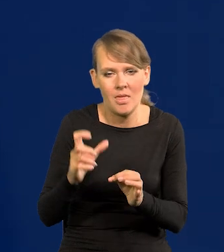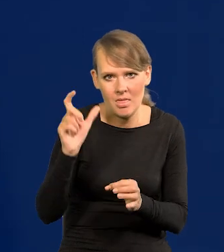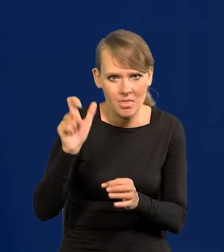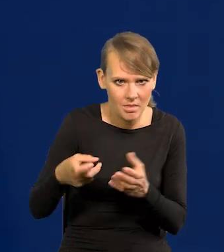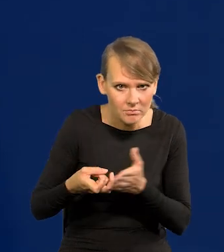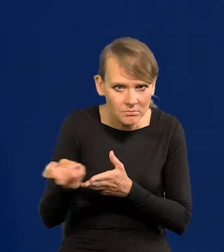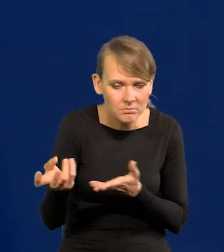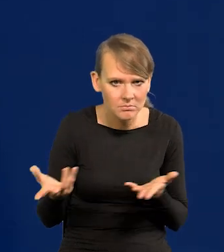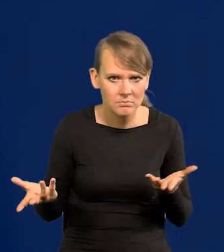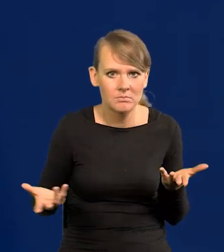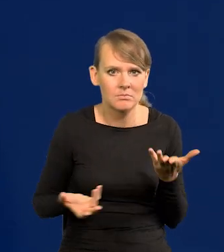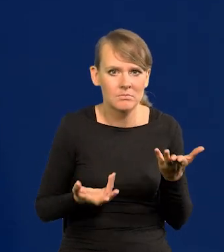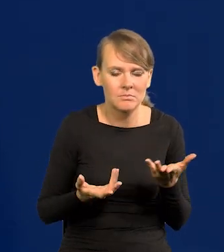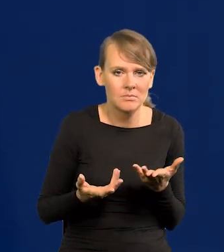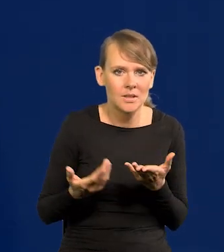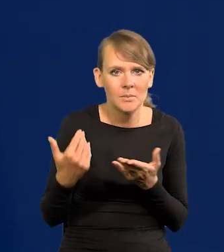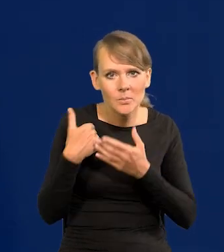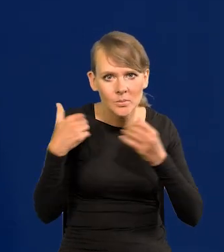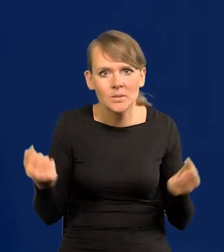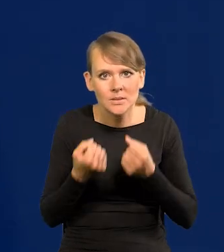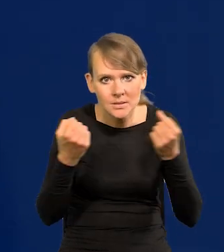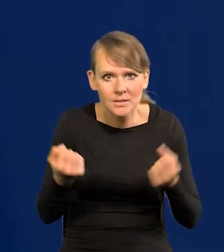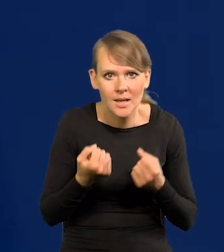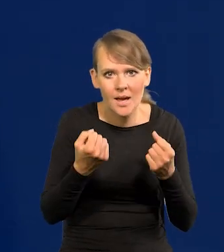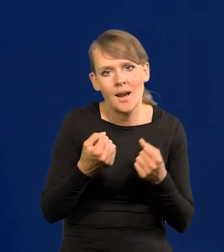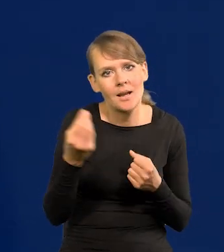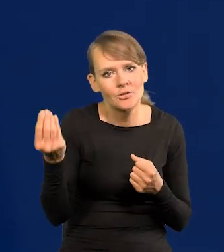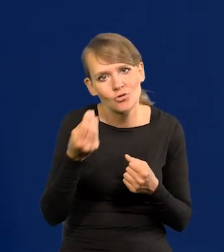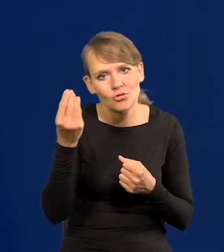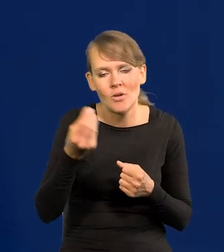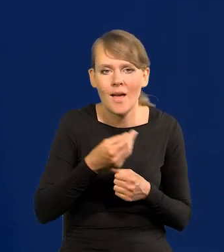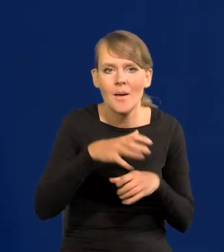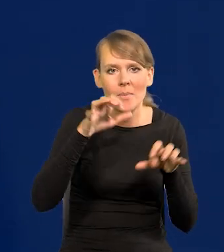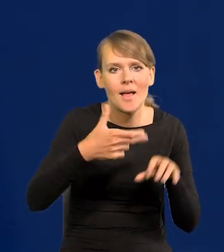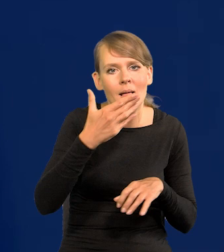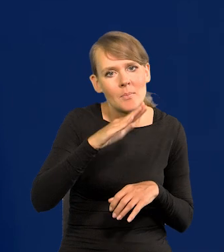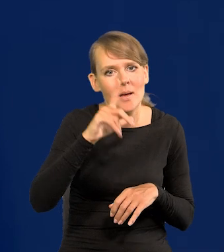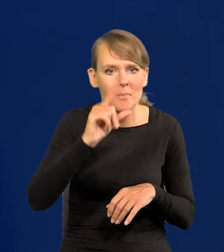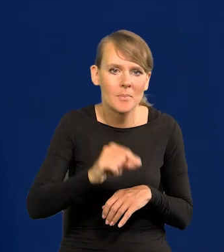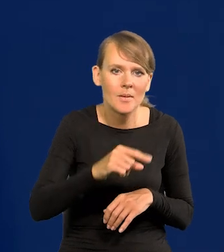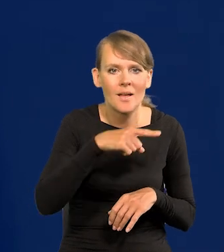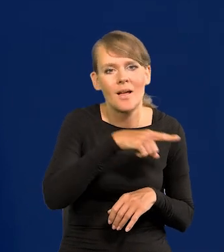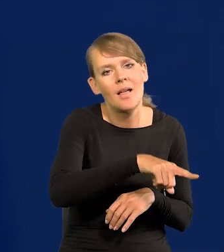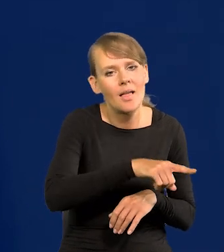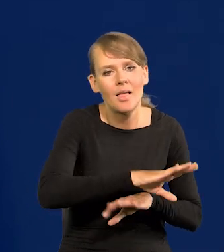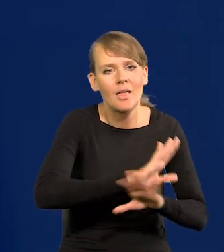No i trwały bardzo intensywne zabiegi, żeby prezesa NBP nie dopuścić do drugiej kadencji,